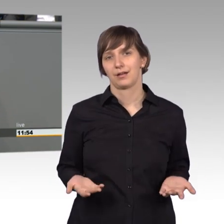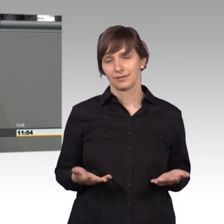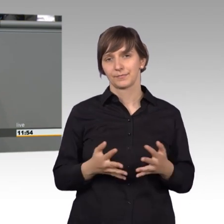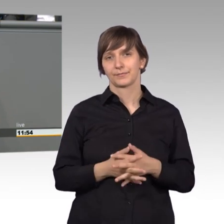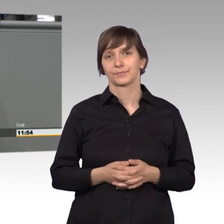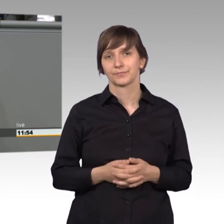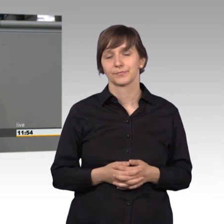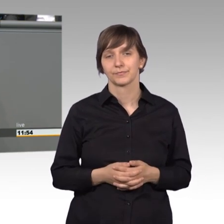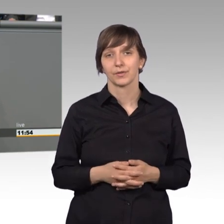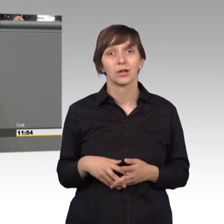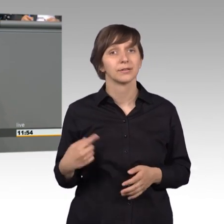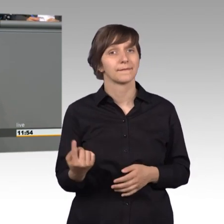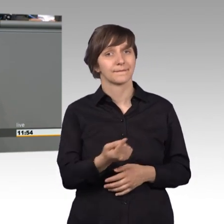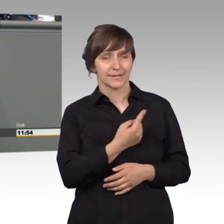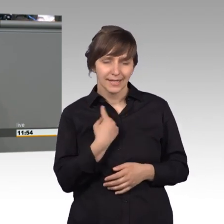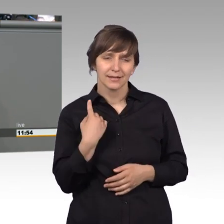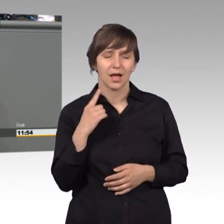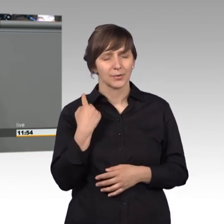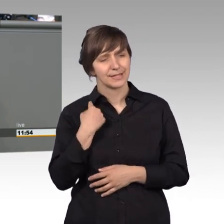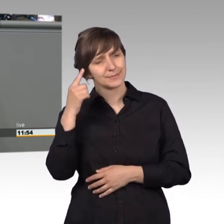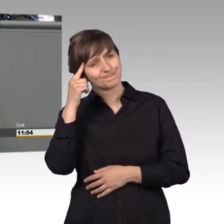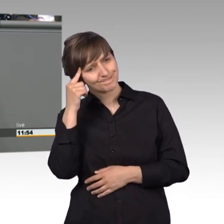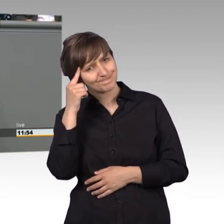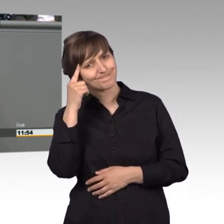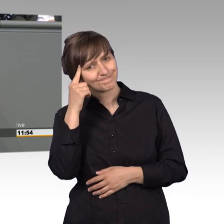im Umkehrschluss müssen mal überlegen, was wir ändern müssen.